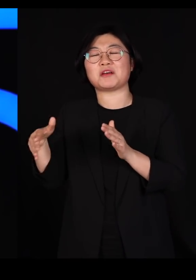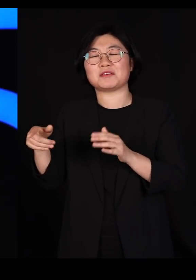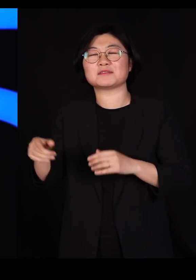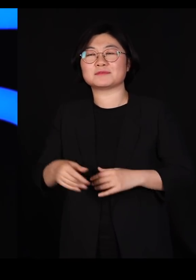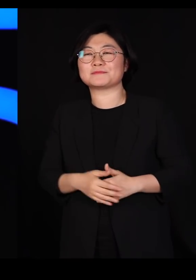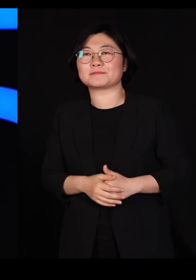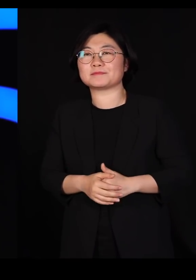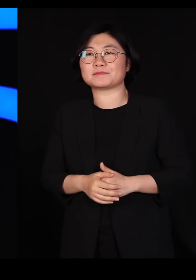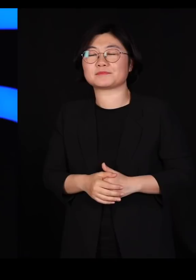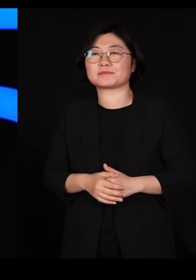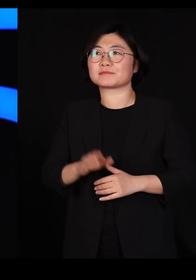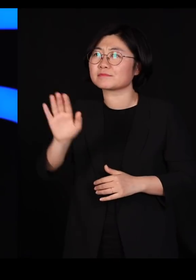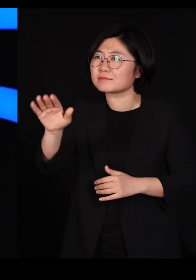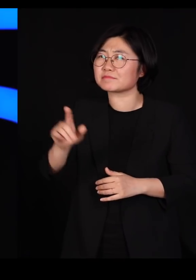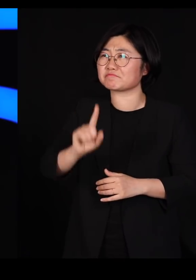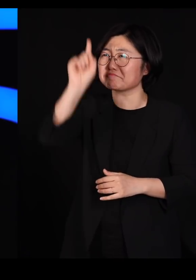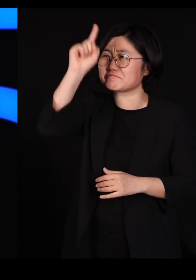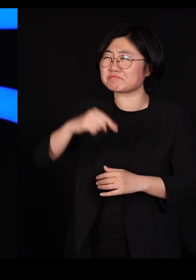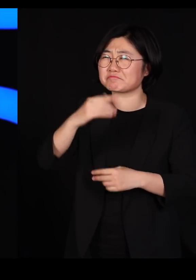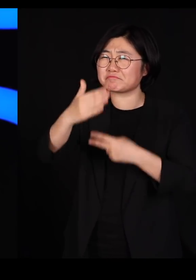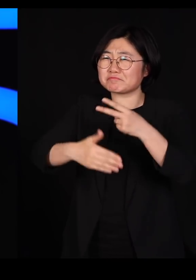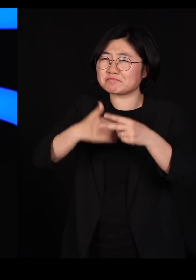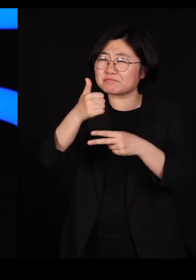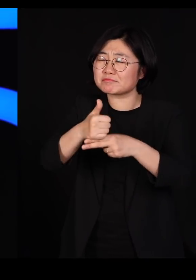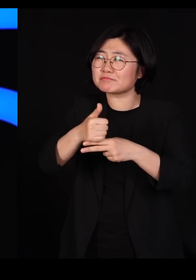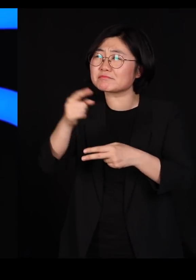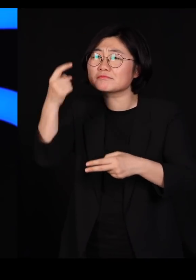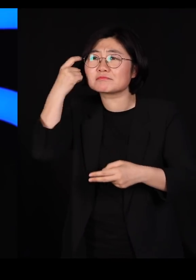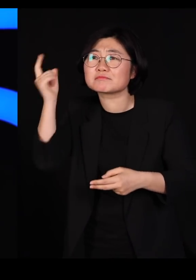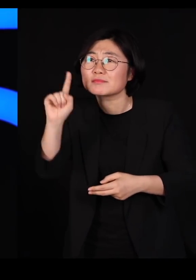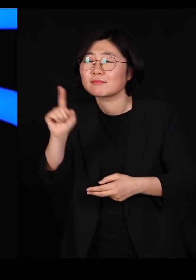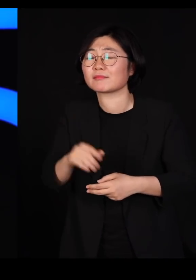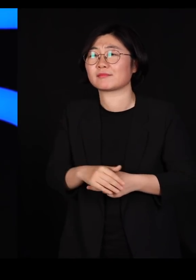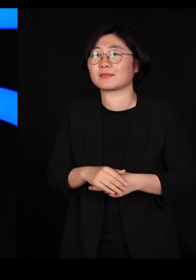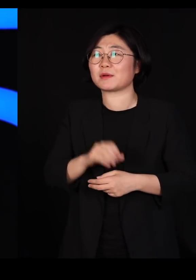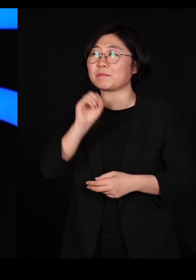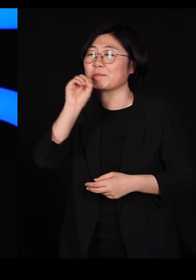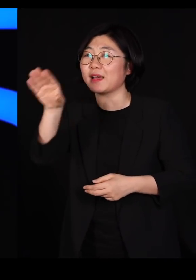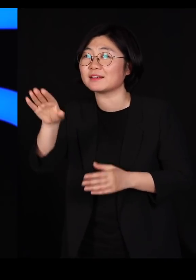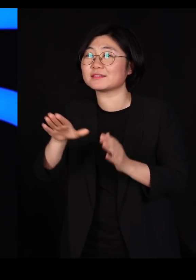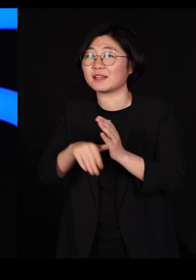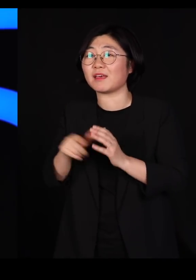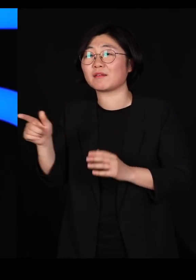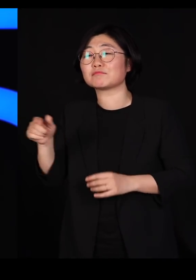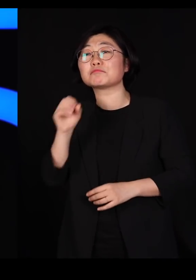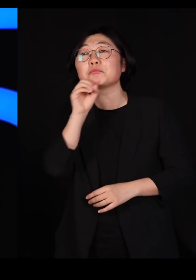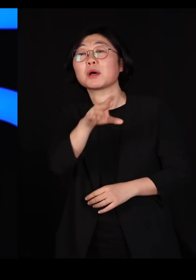"조물주에 대해서 어떻게 생각하십니까?" 이렇게 누가 물었는데 그냥 툭 내뱉는 답이